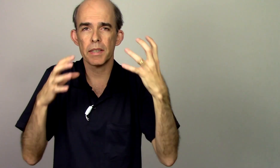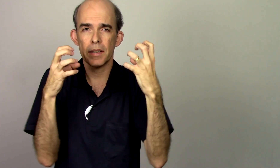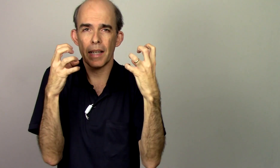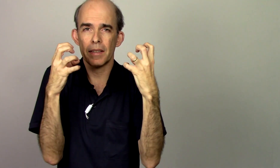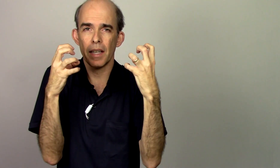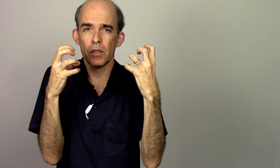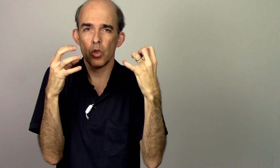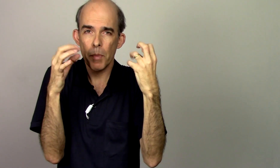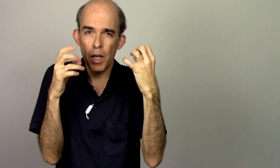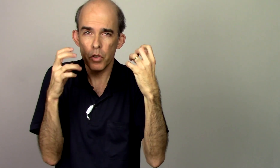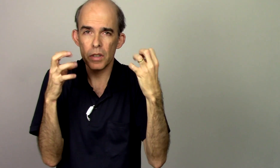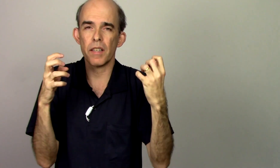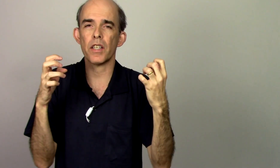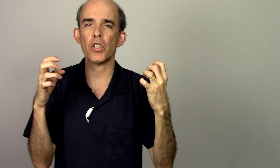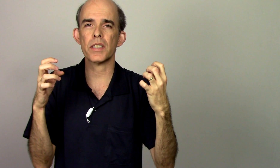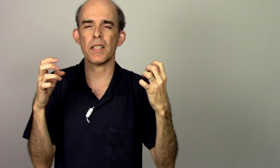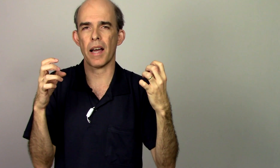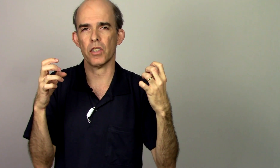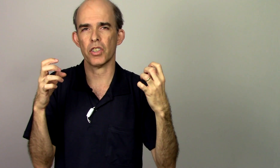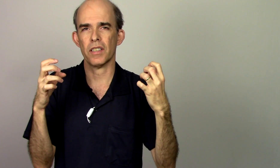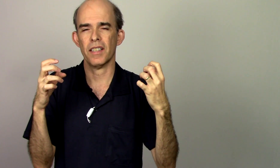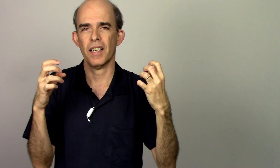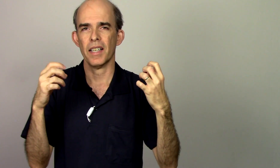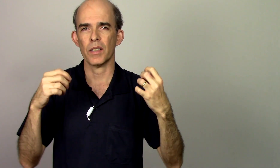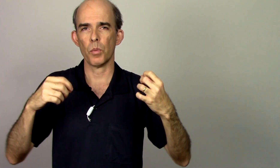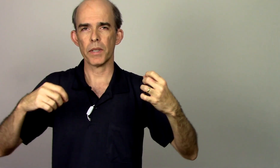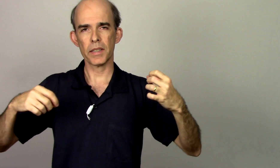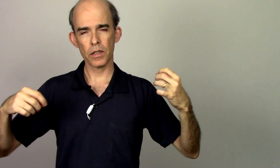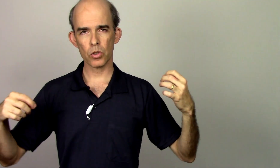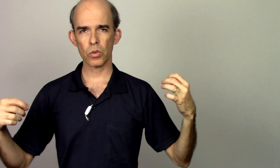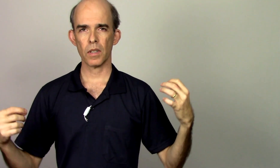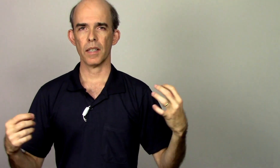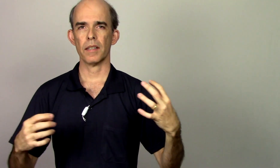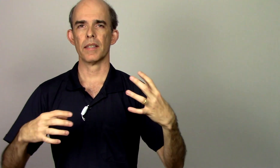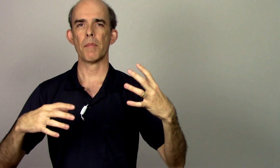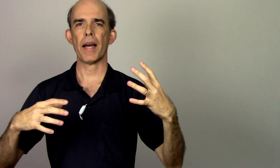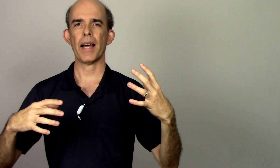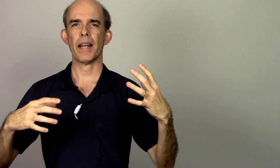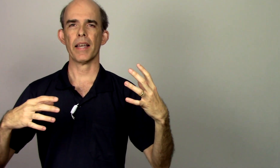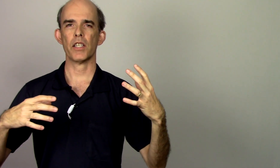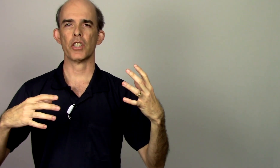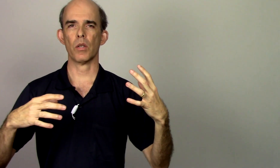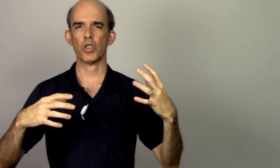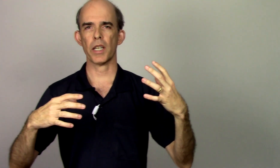se está tenso como é que eu vou ter velocidade então preciso trabalhar na região de